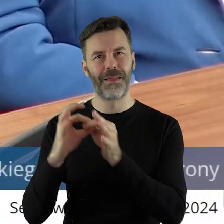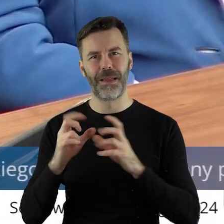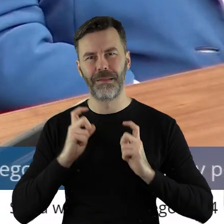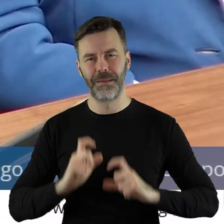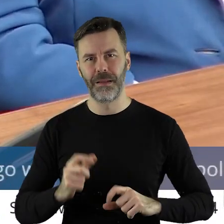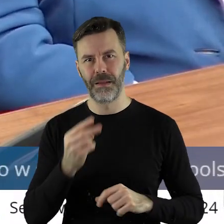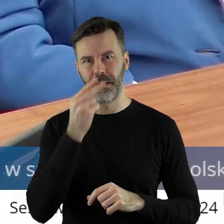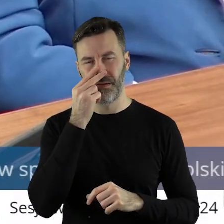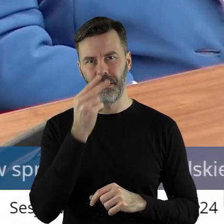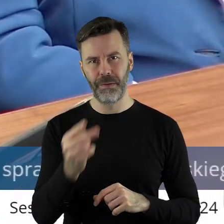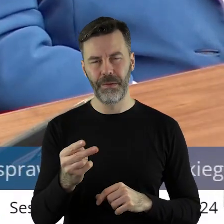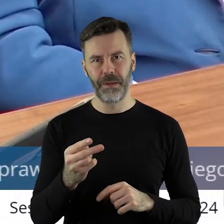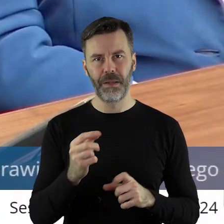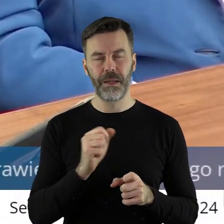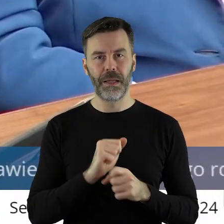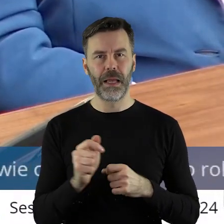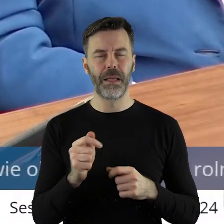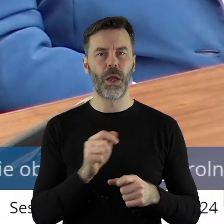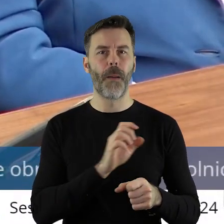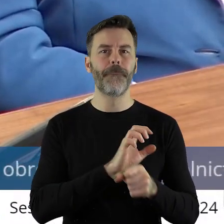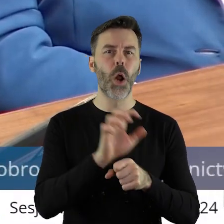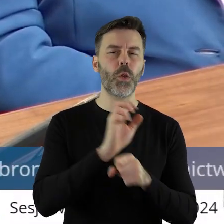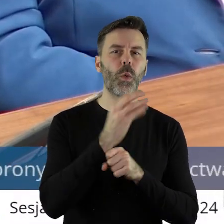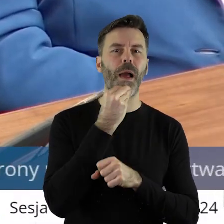wpuszczanie bezcłowe produktów